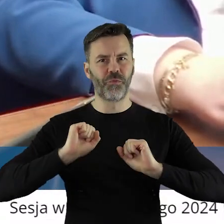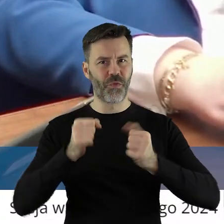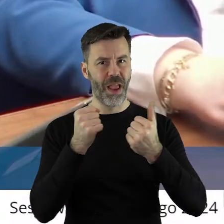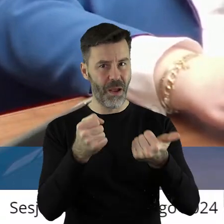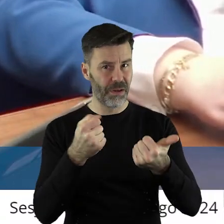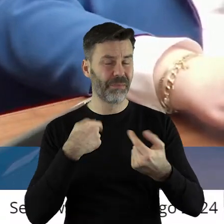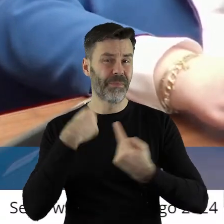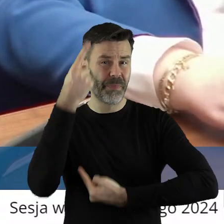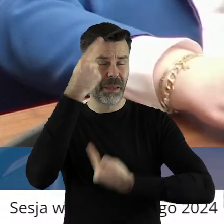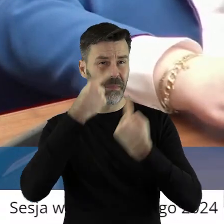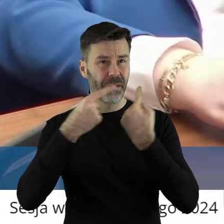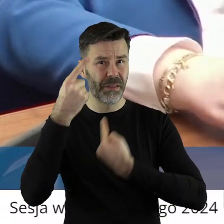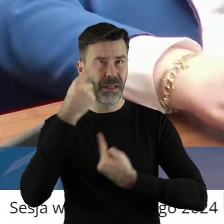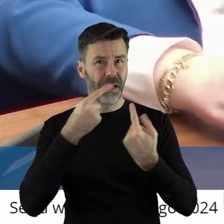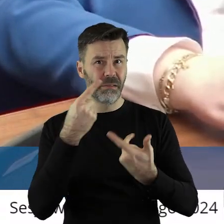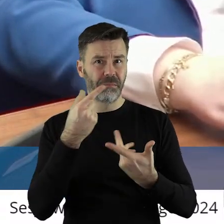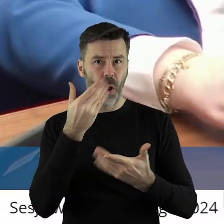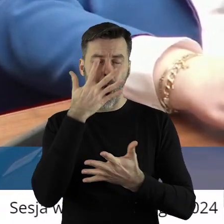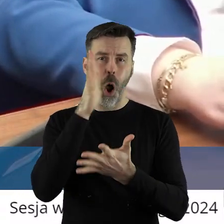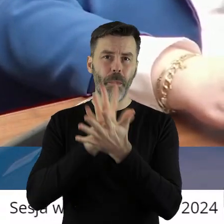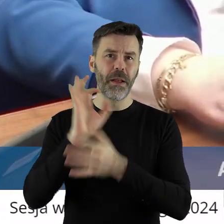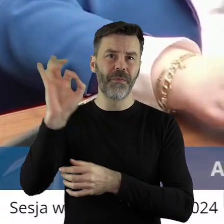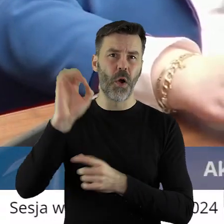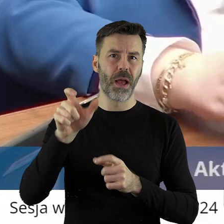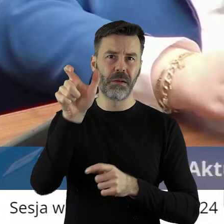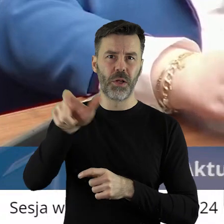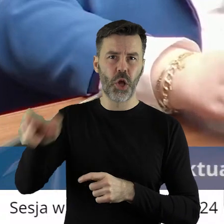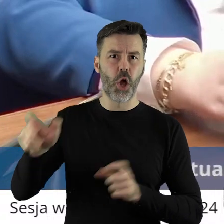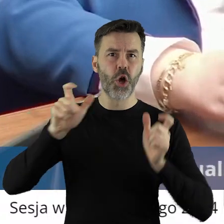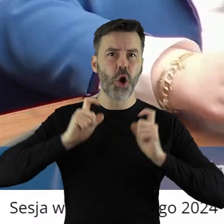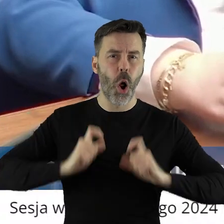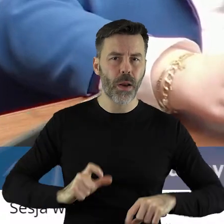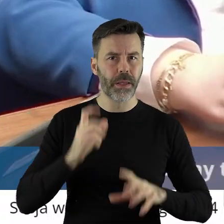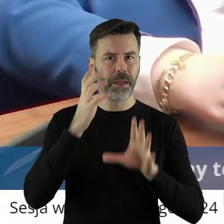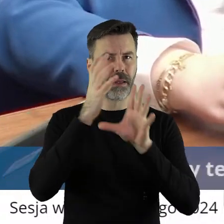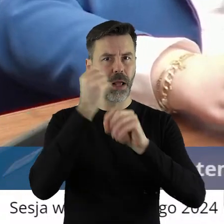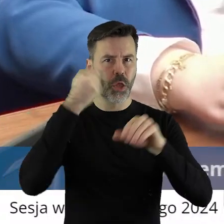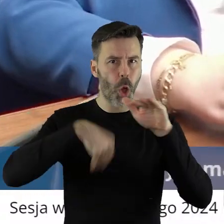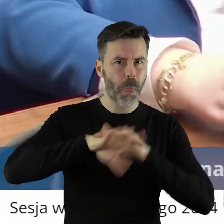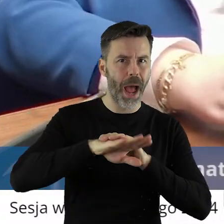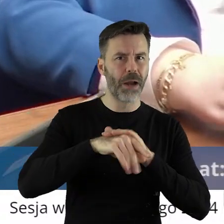sprawnie. Myślę, że opinia rolników, opinie notariuszy, opinie instytucji